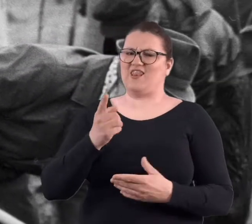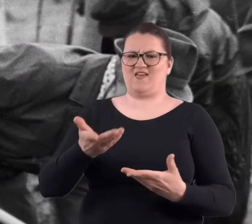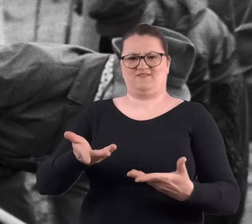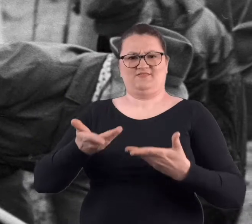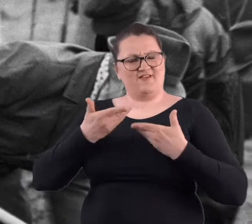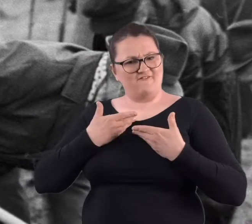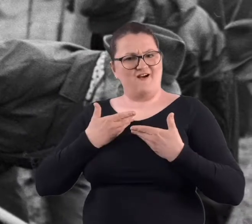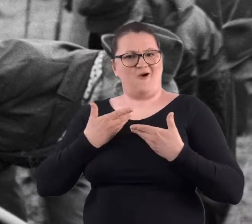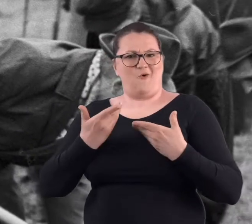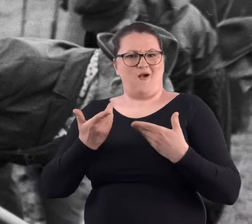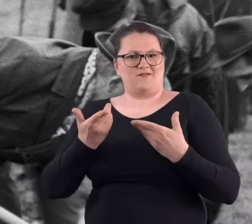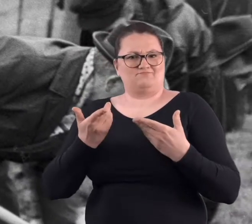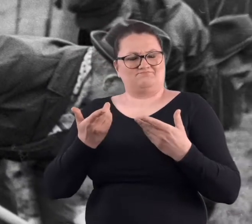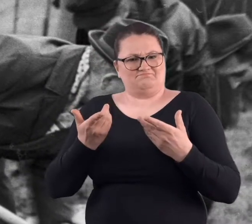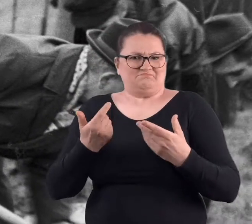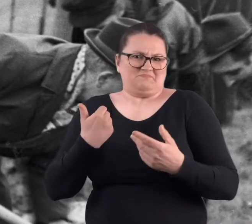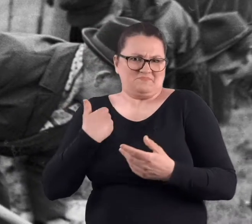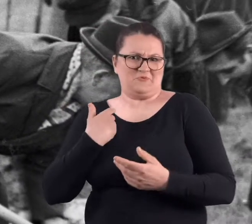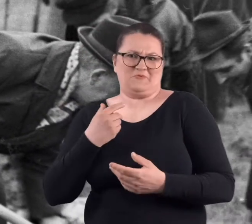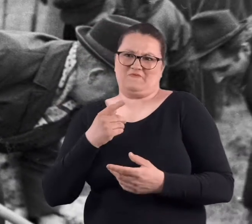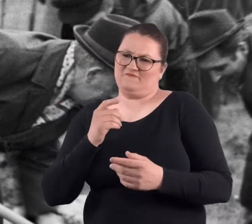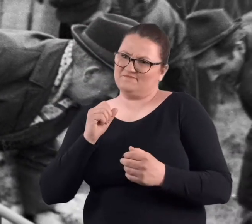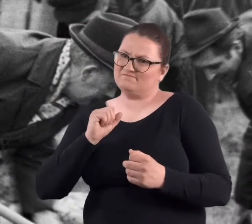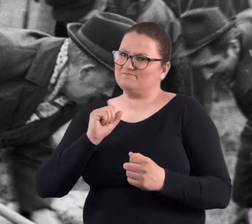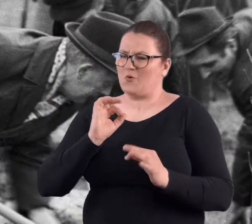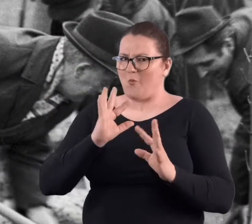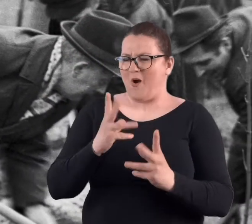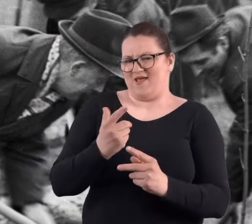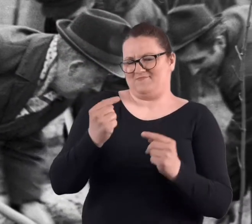dawała też tak nie wiem, jakiś był w tym młodzieńczy urok.